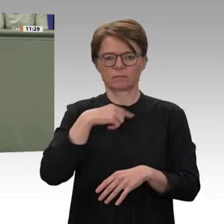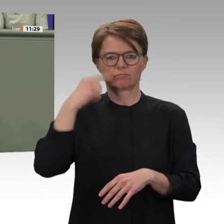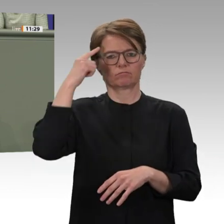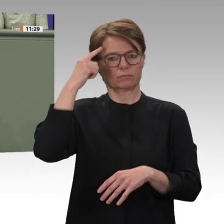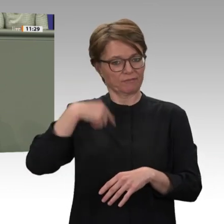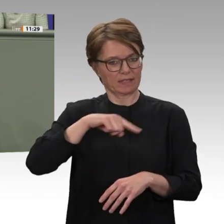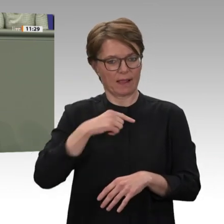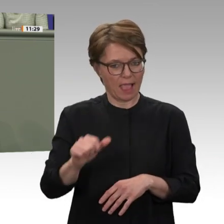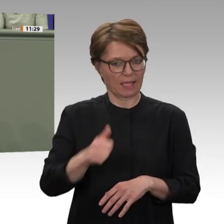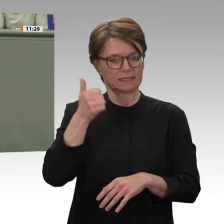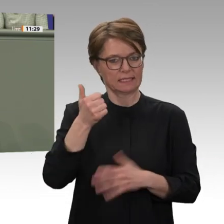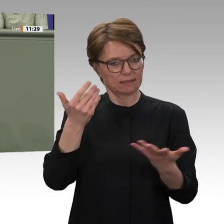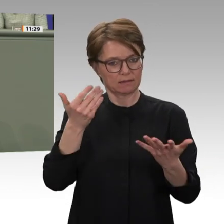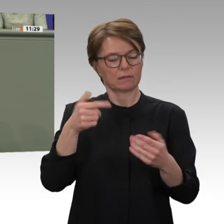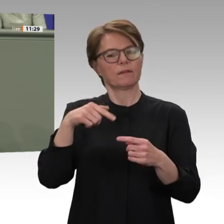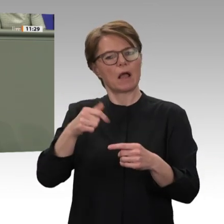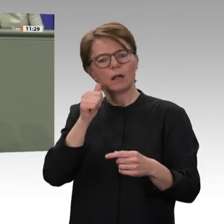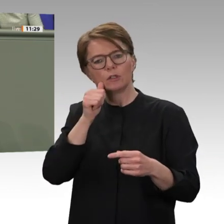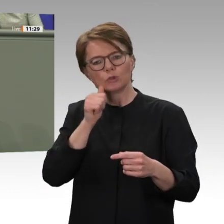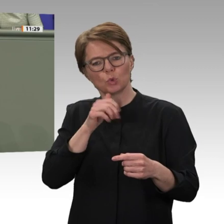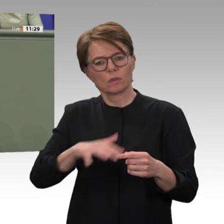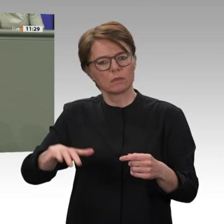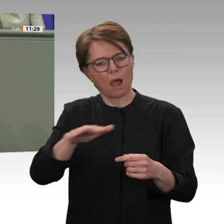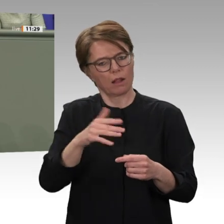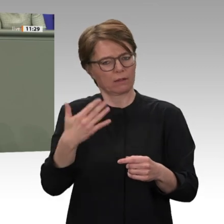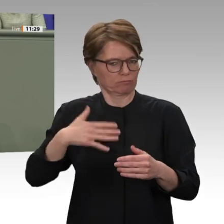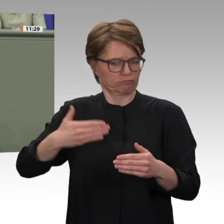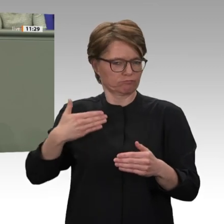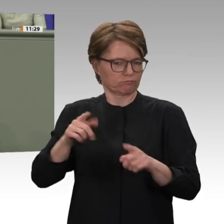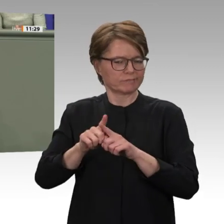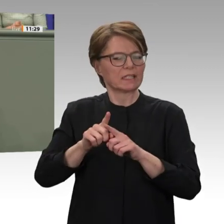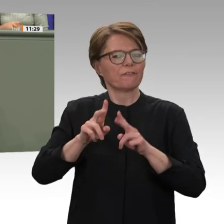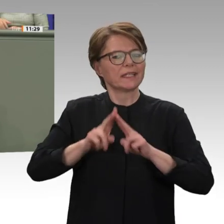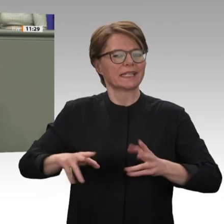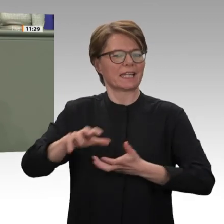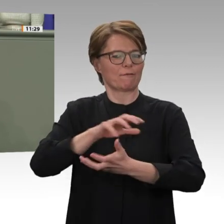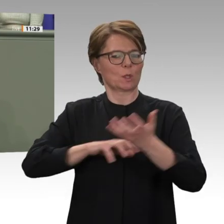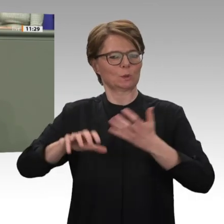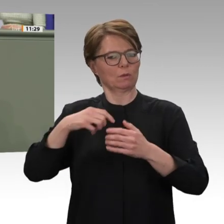zur Unterstützung gemacht haben. Es ging darum, deutlich zu machen: Wir unterstützen